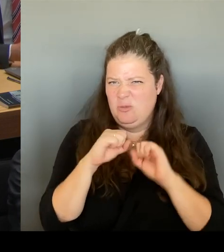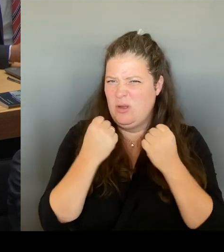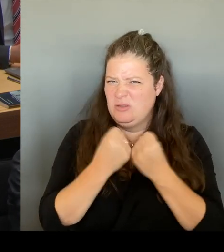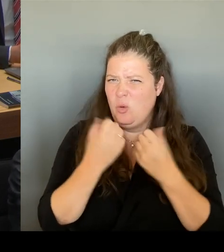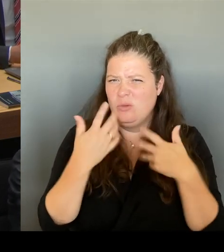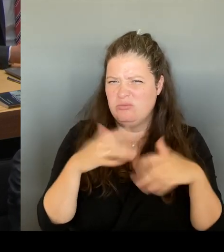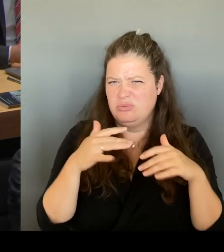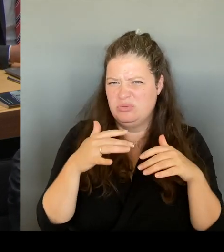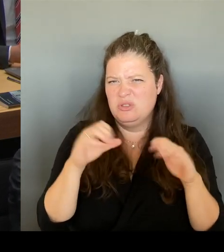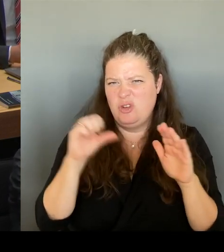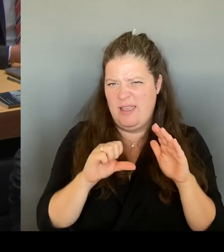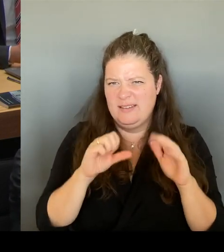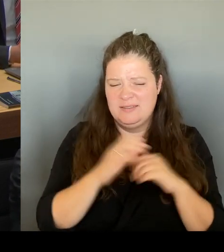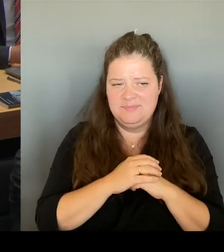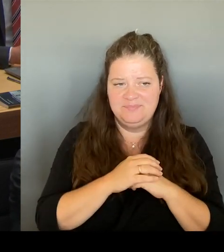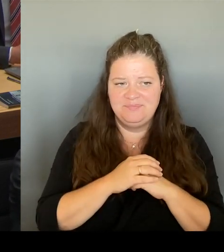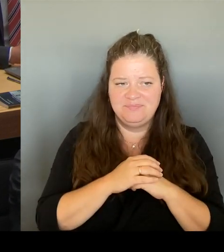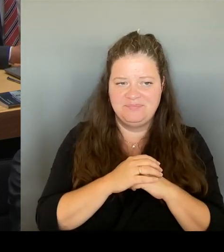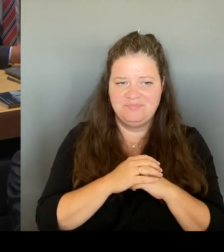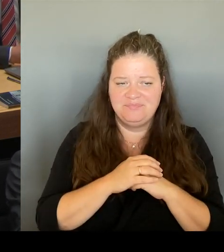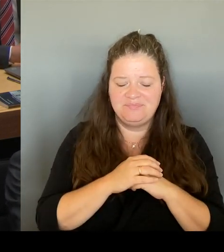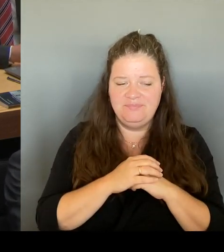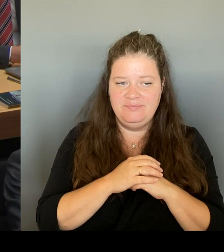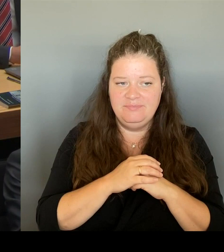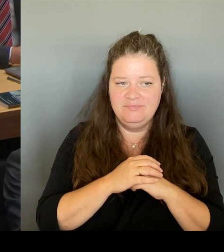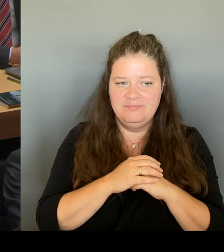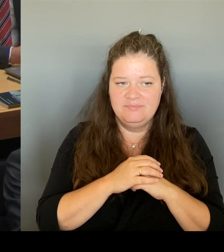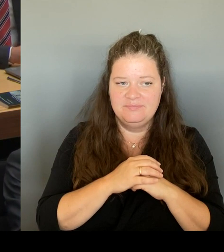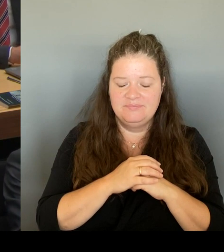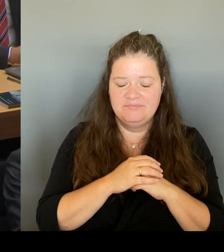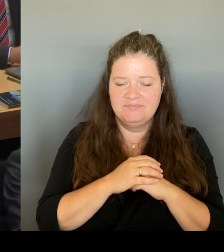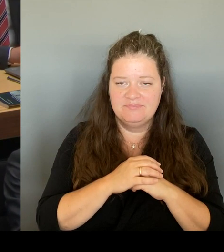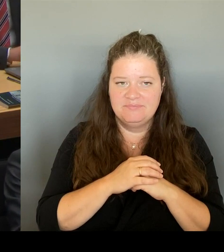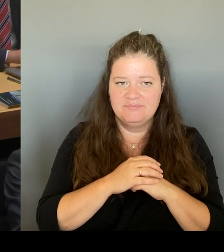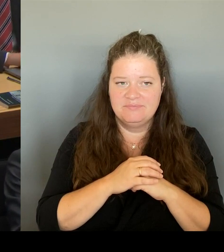diese Jahrhundertchance im Kulturausschuss unterzubringen.